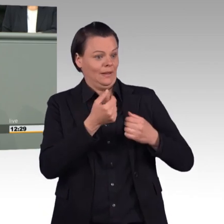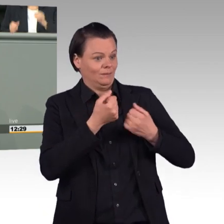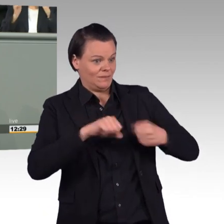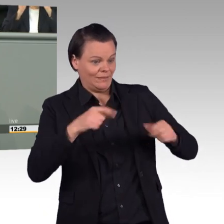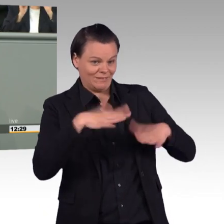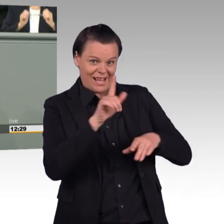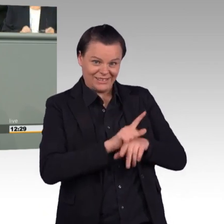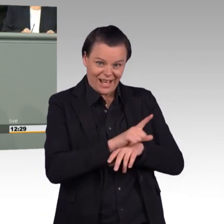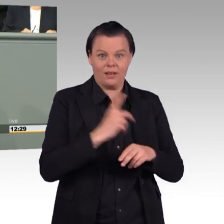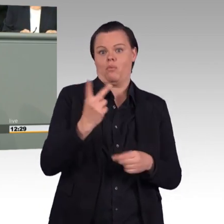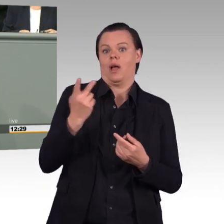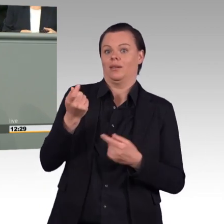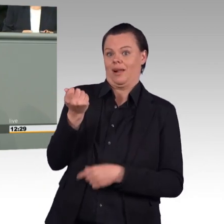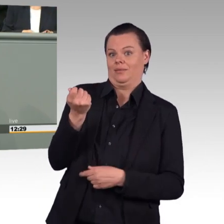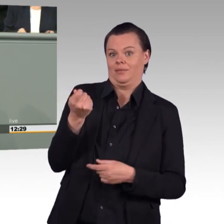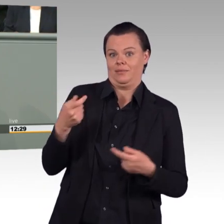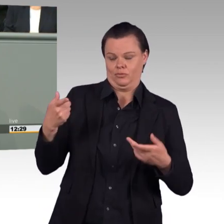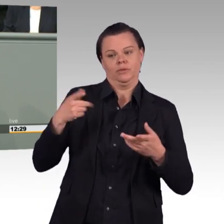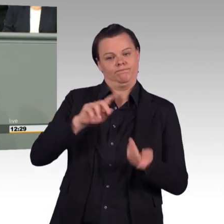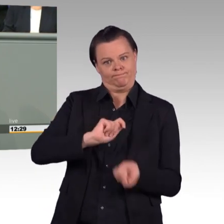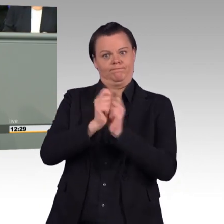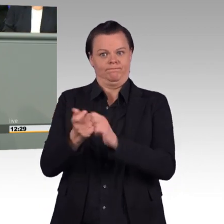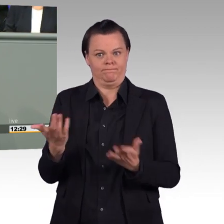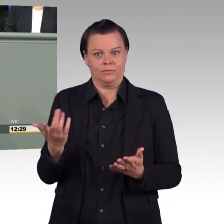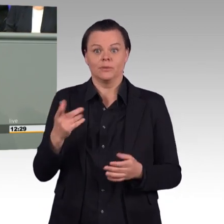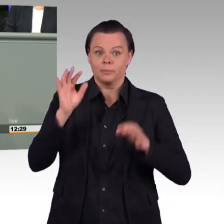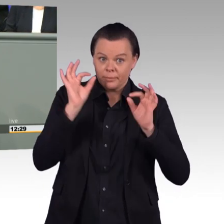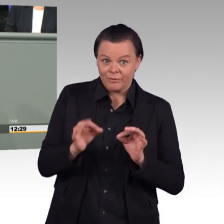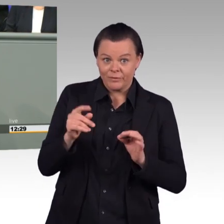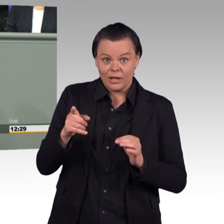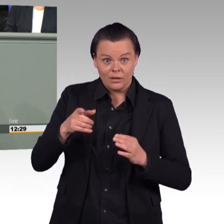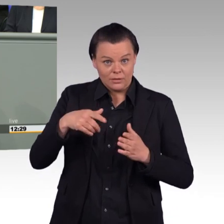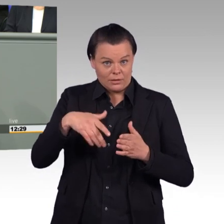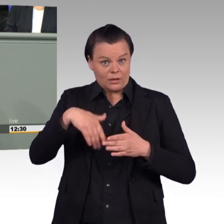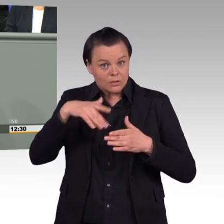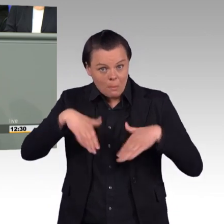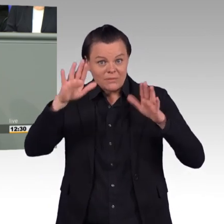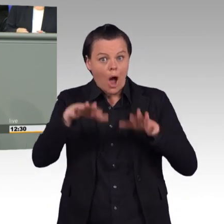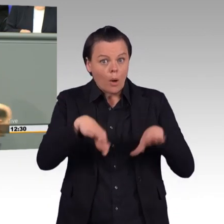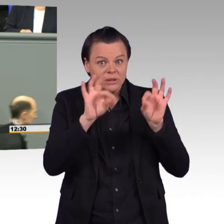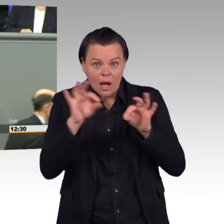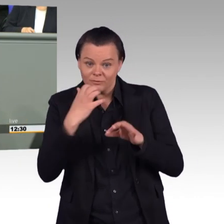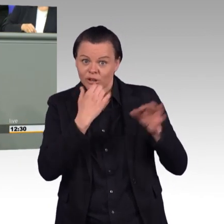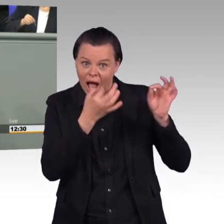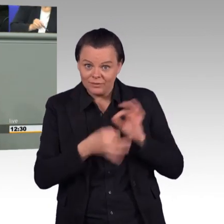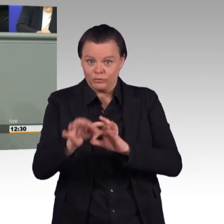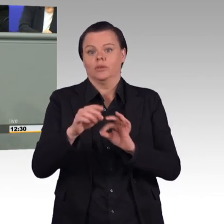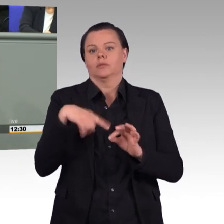mehr Schatten als Licht. Uns ist wichtig, dass man nicht irgendwie eine allgemeine Öffnungsklausel findet, wo man am Parlament vorbei